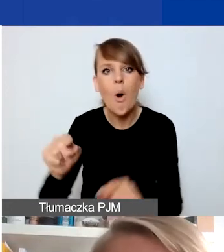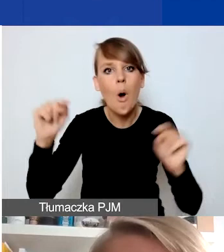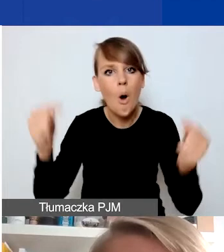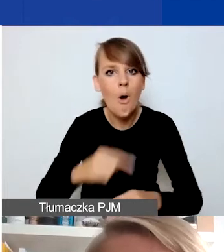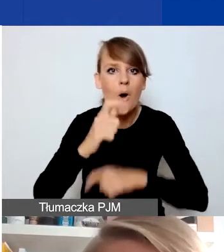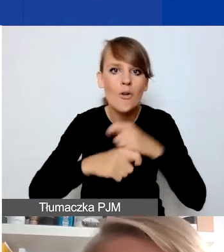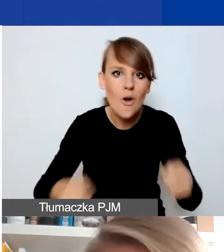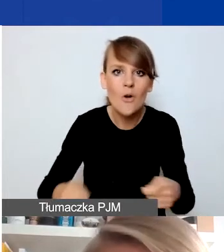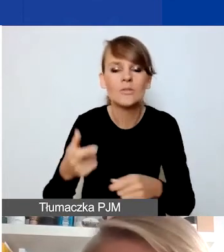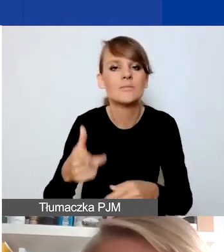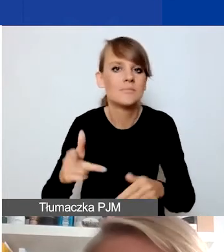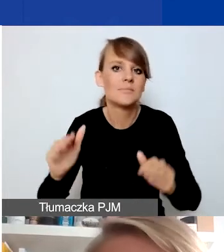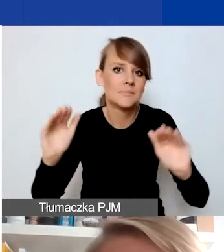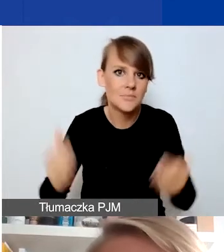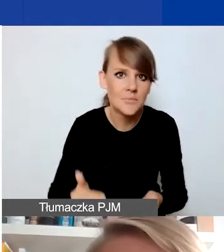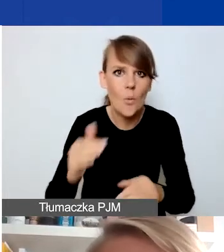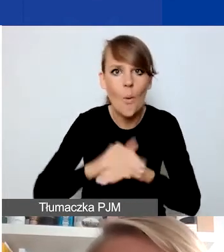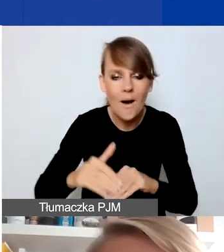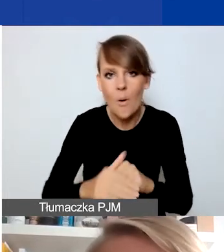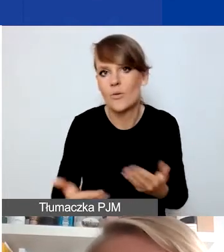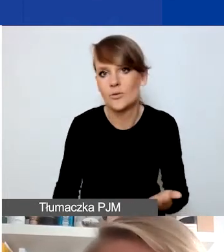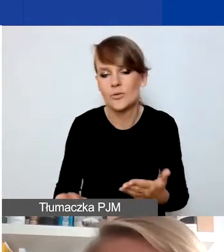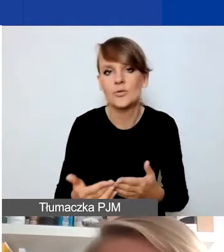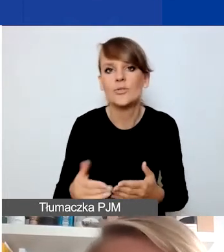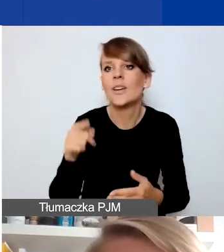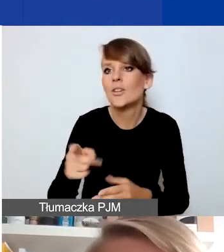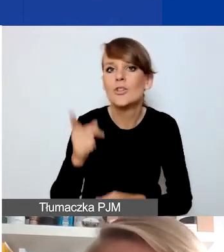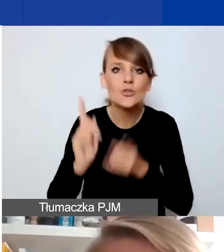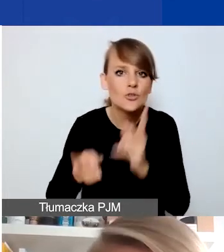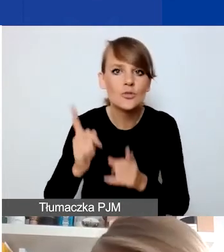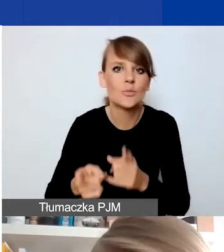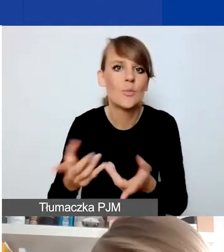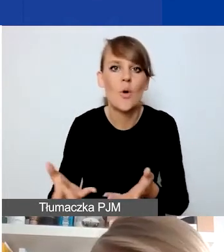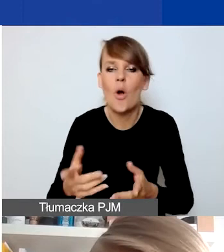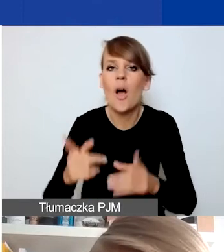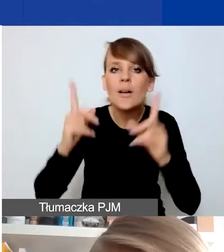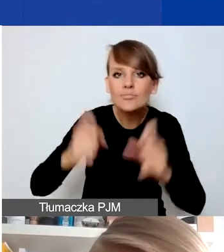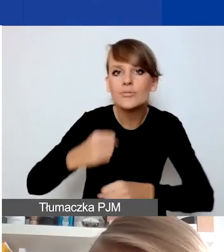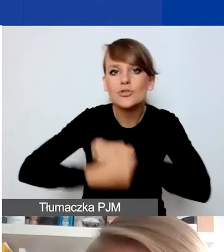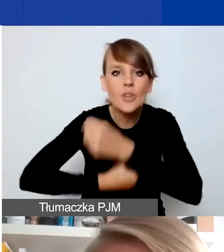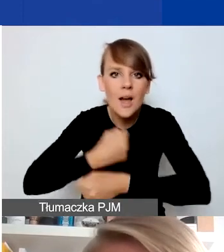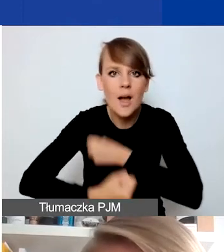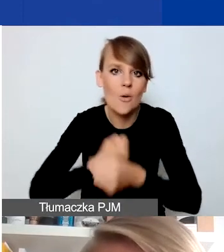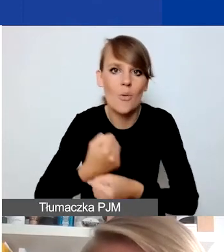czy np. uruchomić w trybie szybkim działania oddolne, społeczne,